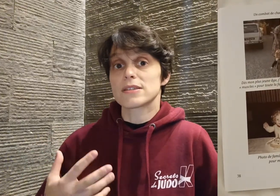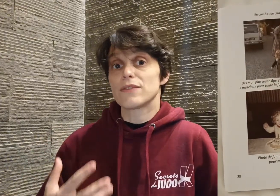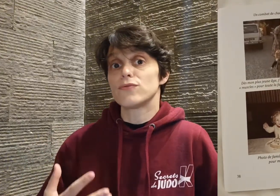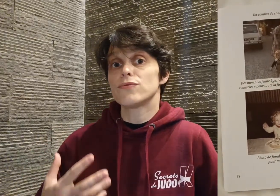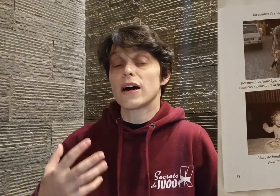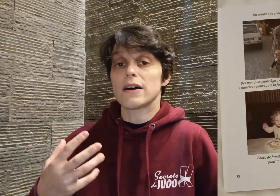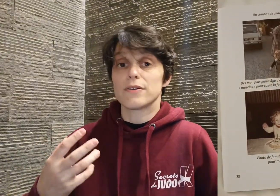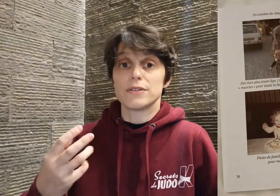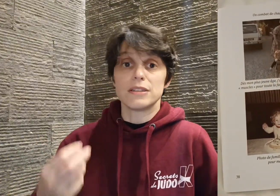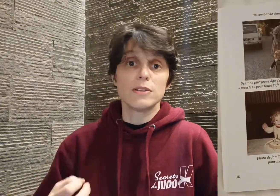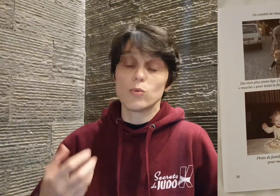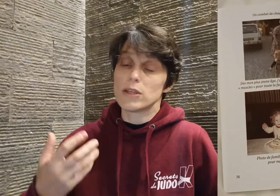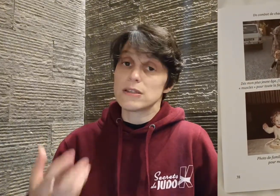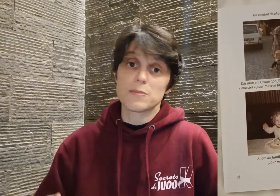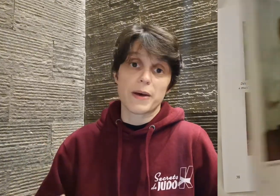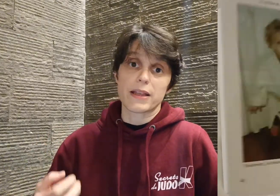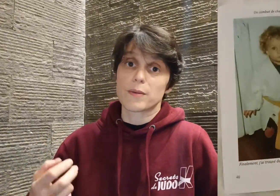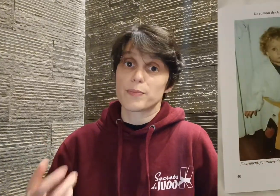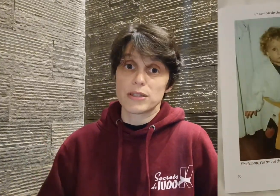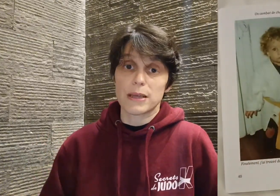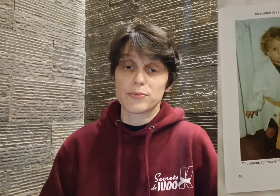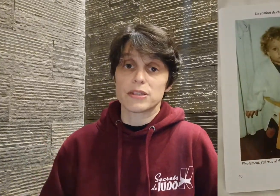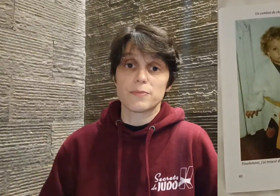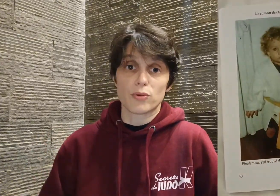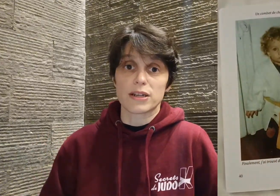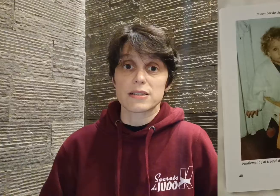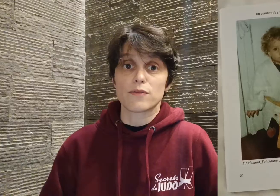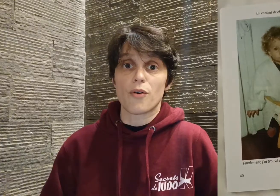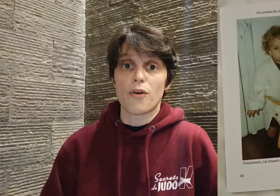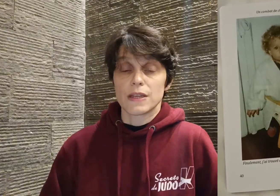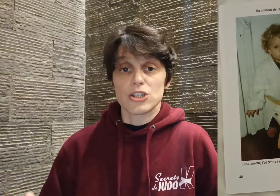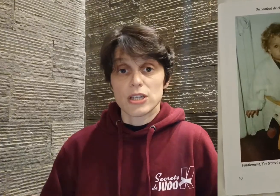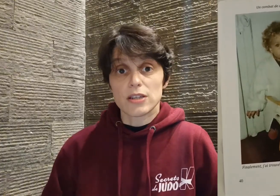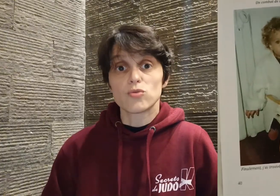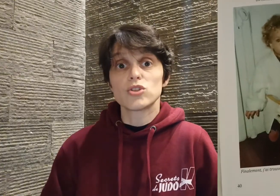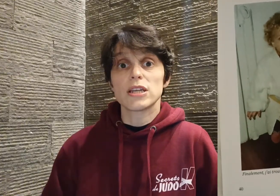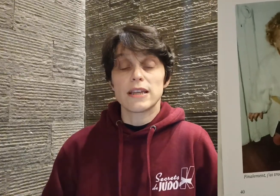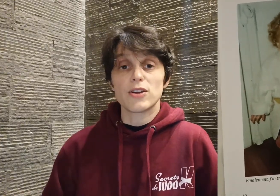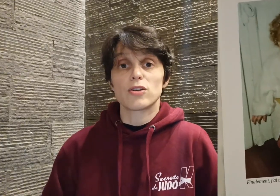sa vue va diminuer, disparaître petit à petit progressivement, et j'ai été touchée d'ailleurs,